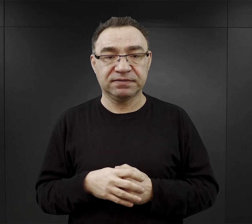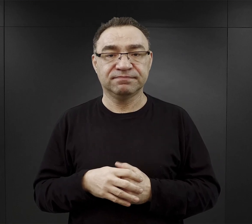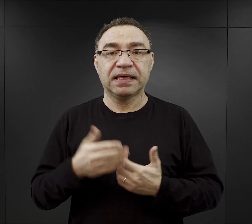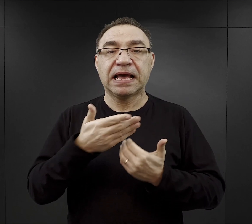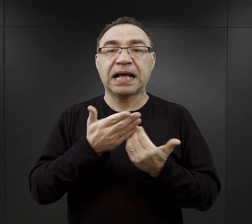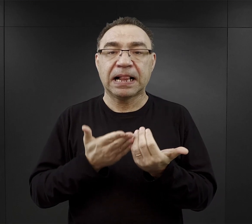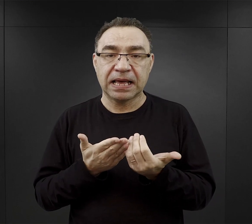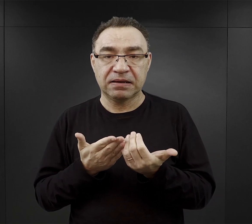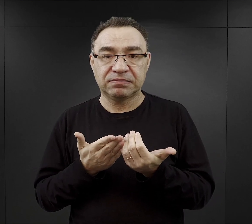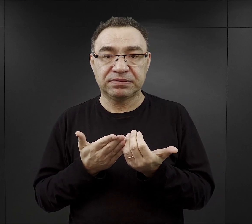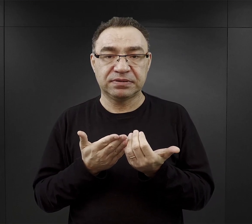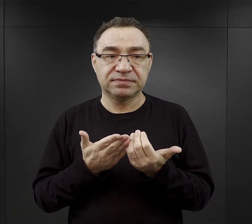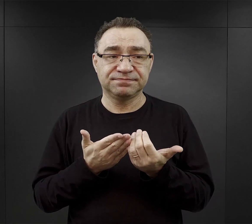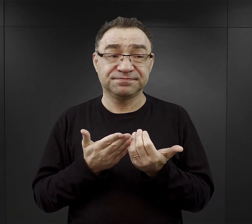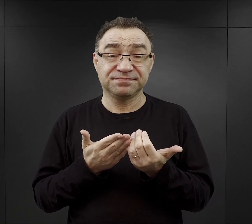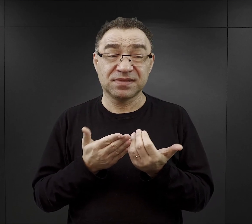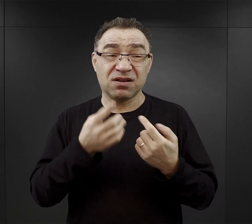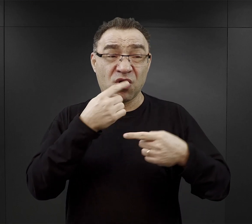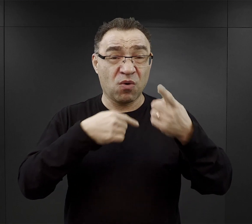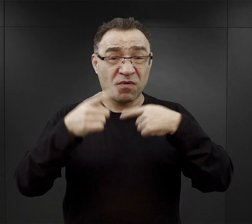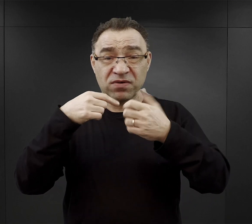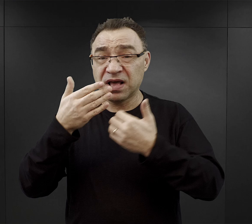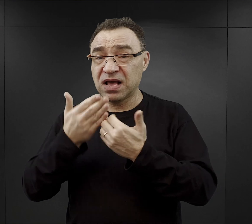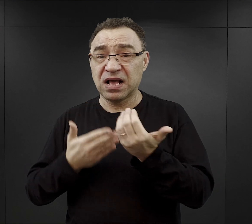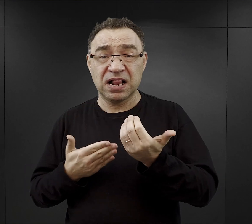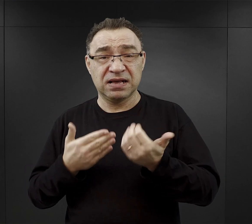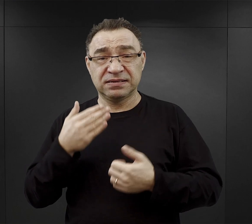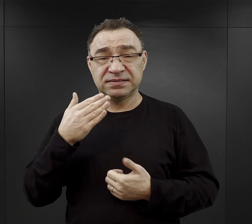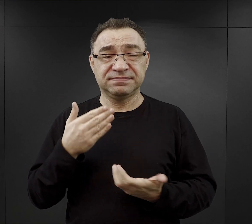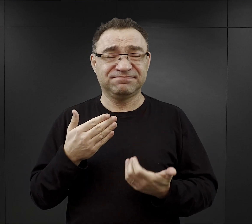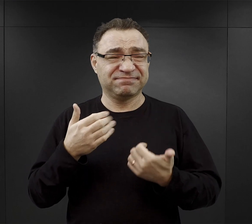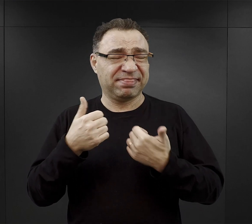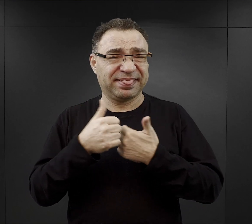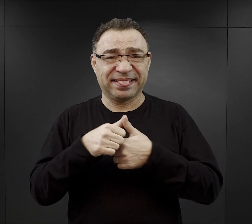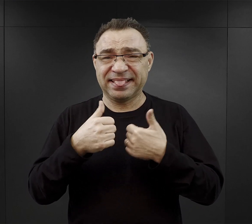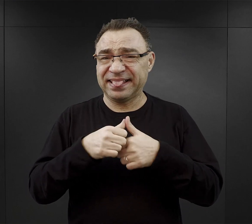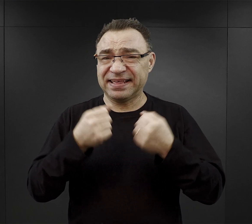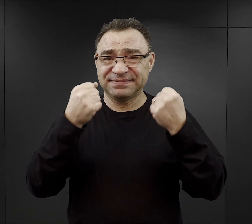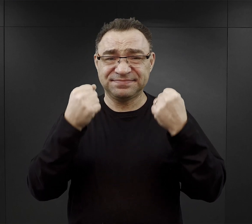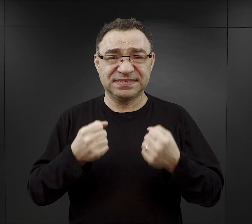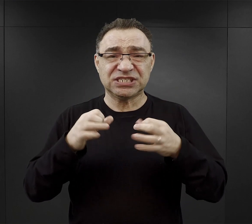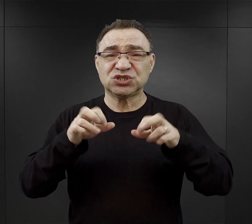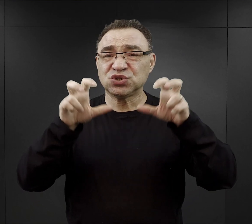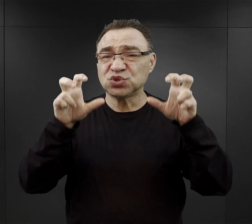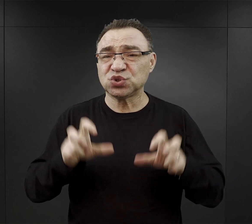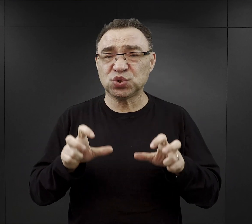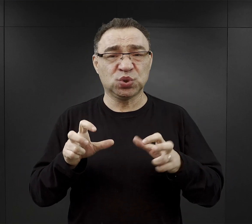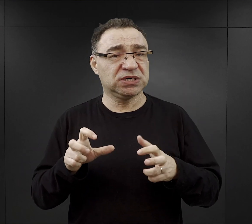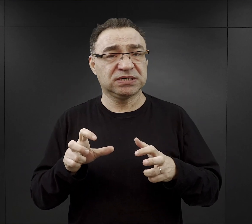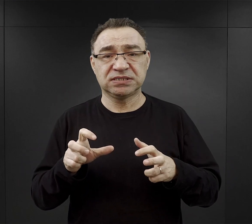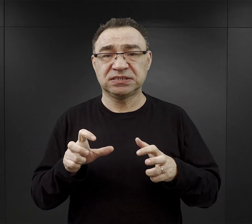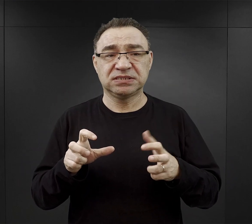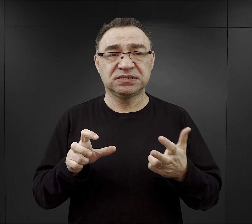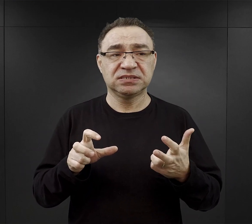przy czym znowu z relacji wynika, że to był chleb gliniasty, suchy w środku, oczywiście to był chleb czarny.